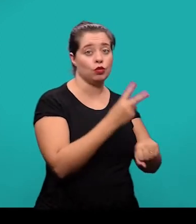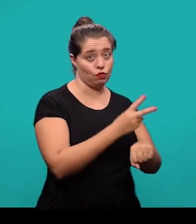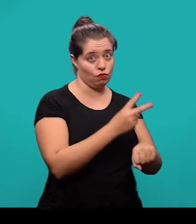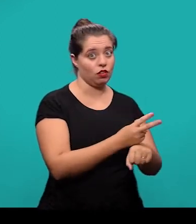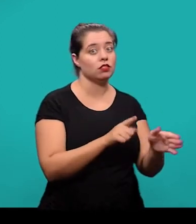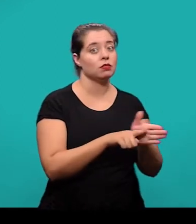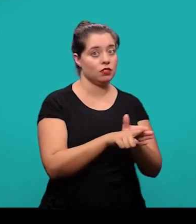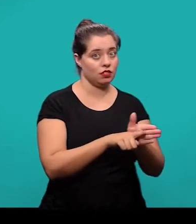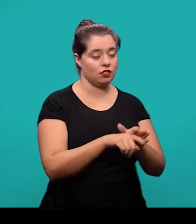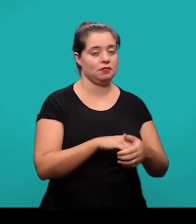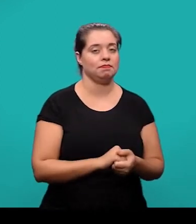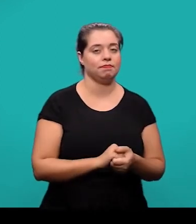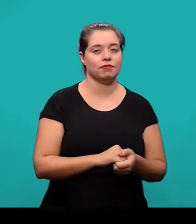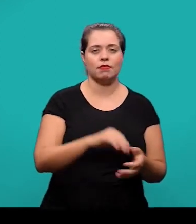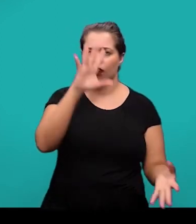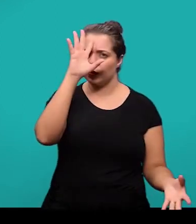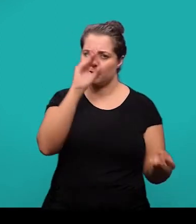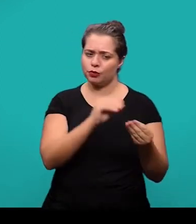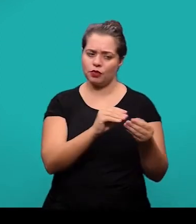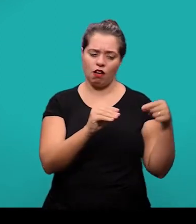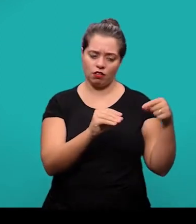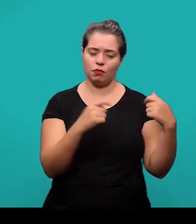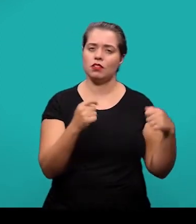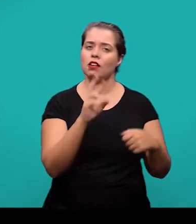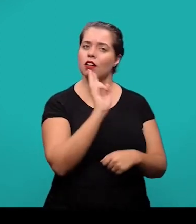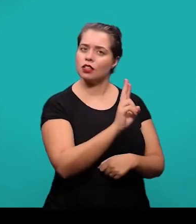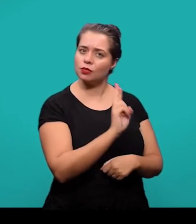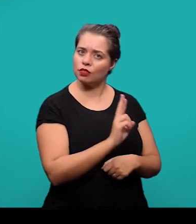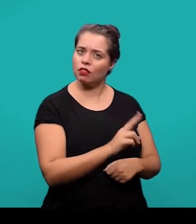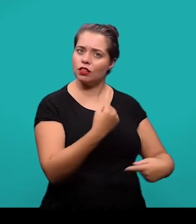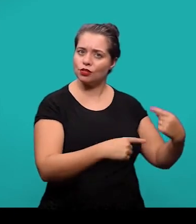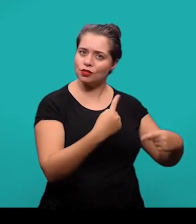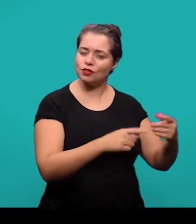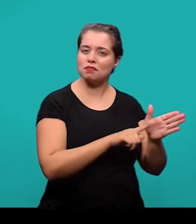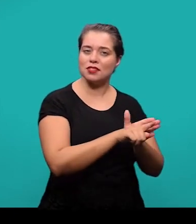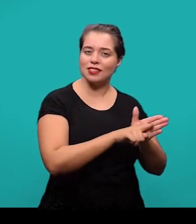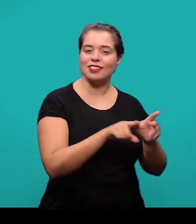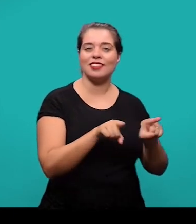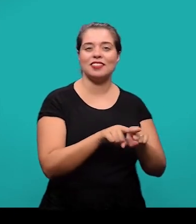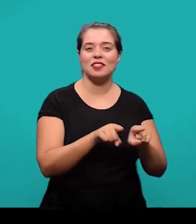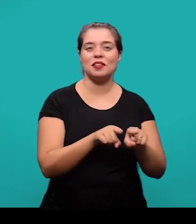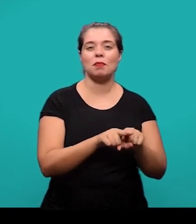As considerações finais devem responder às questões de pesquisa e também podem ser apresentadas recomendações